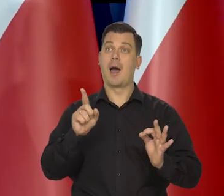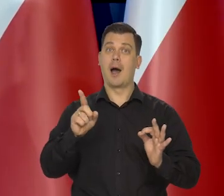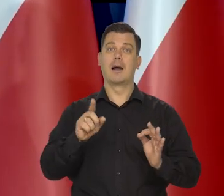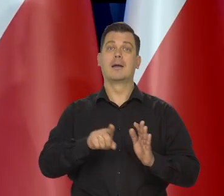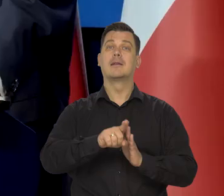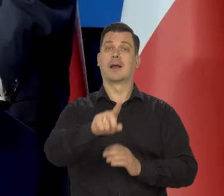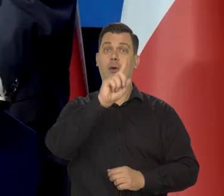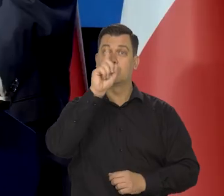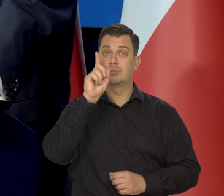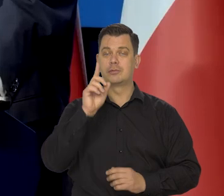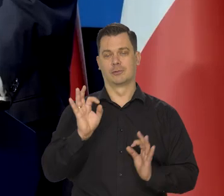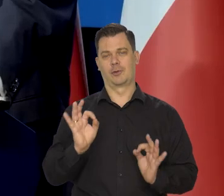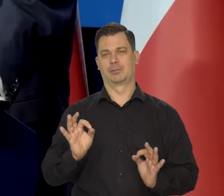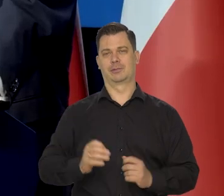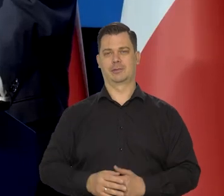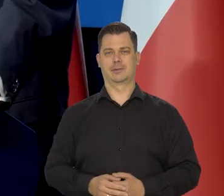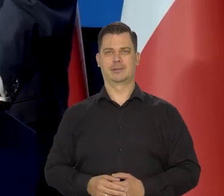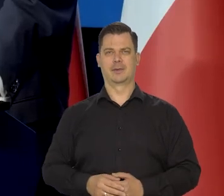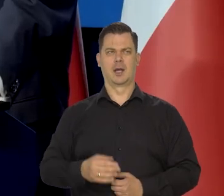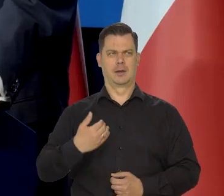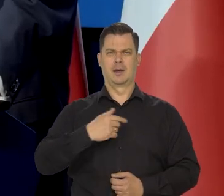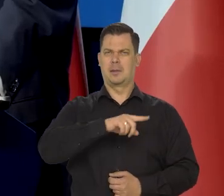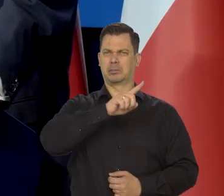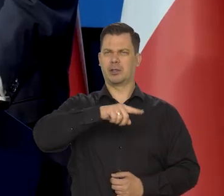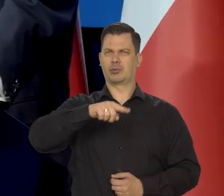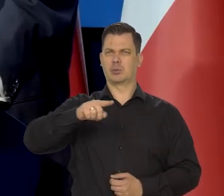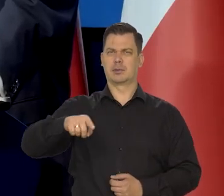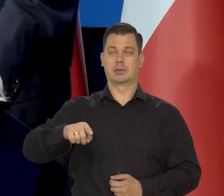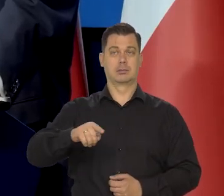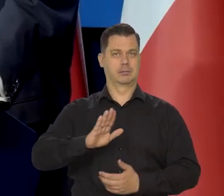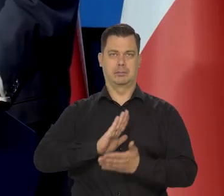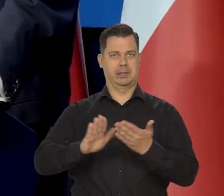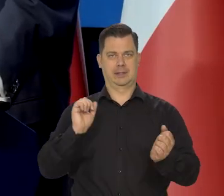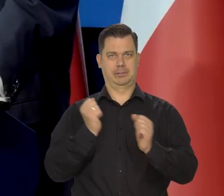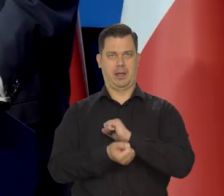Od kilku miesięcy wynagrodzenia średnie nie idą za inflacją,